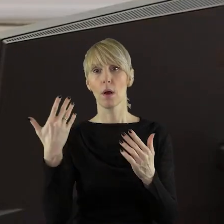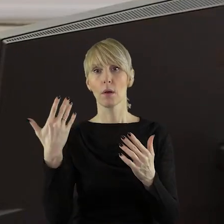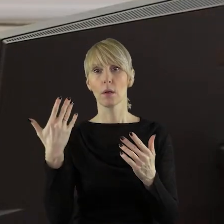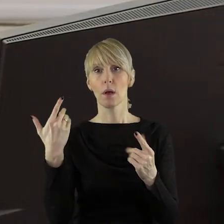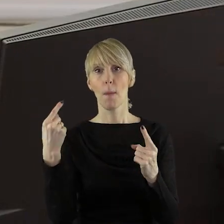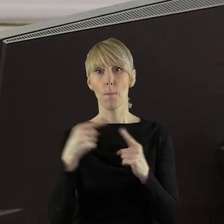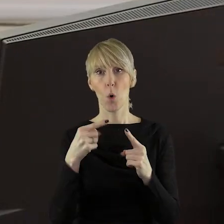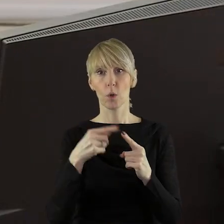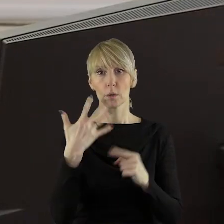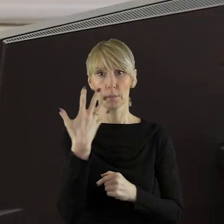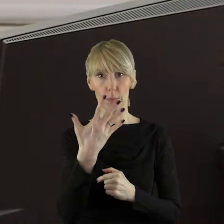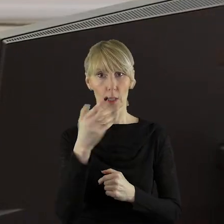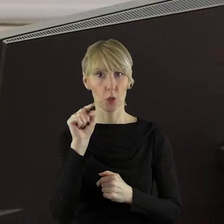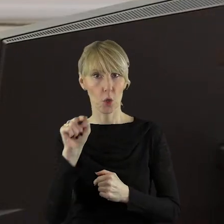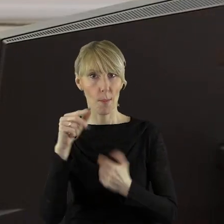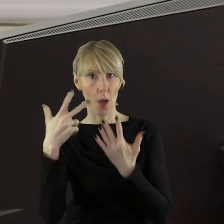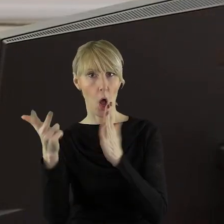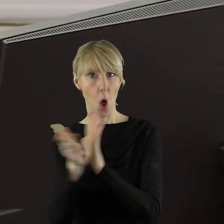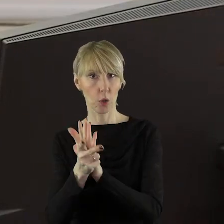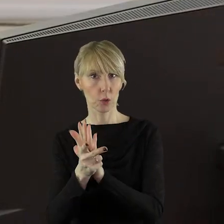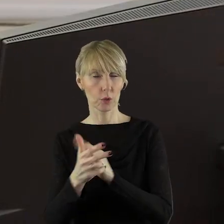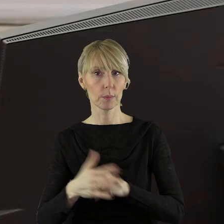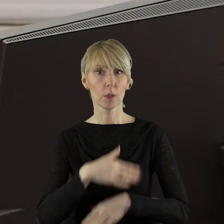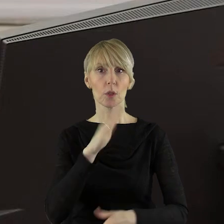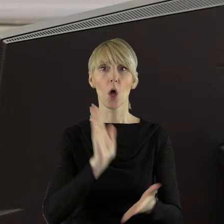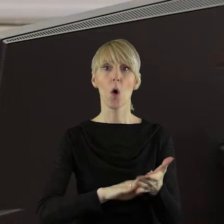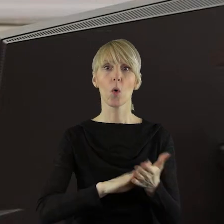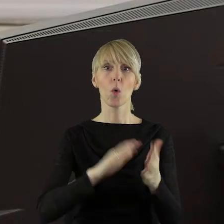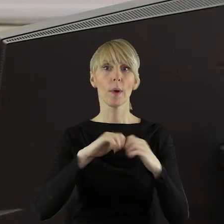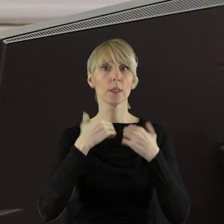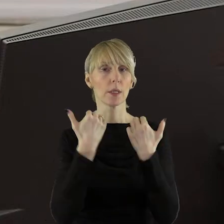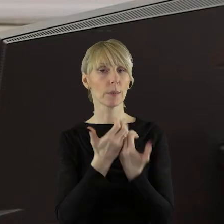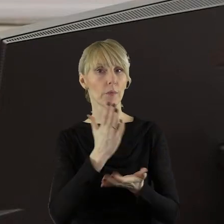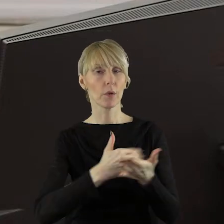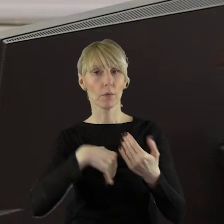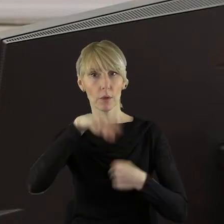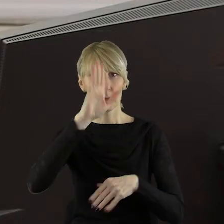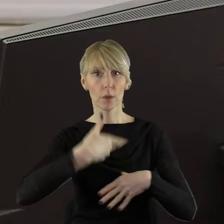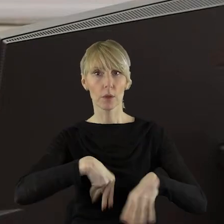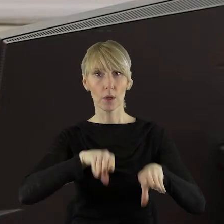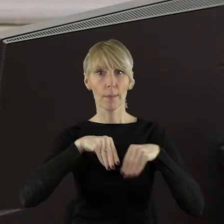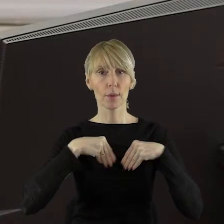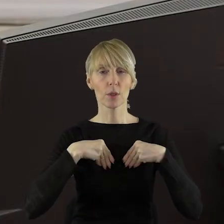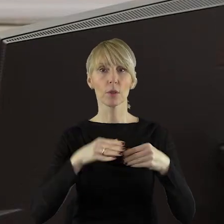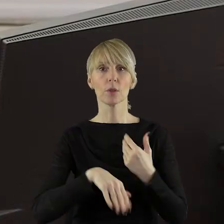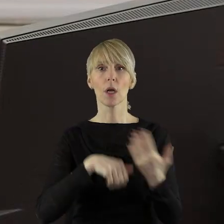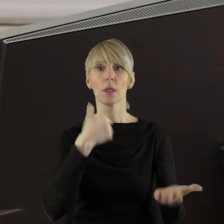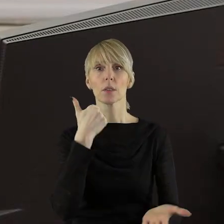o pkt 5.18 projektu uchwały Sejmiku Województwa Łódzkiego w sprawie przyjęcia